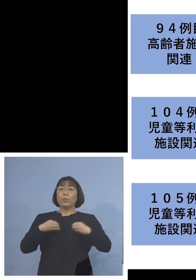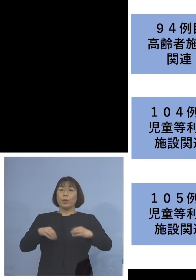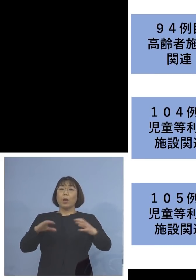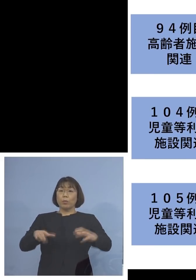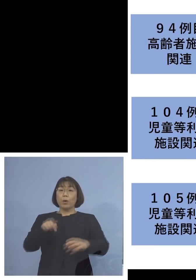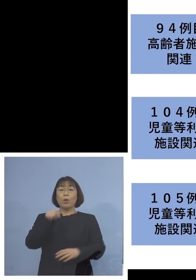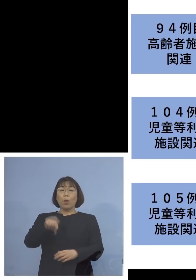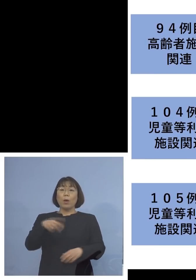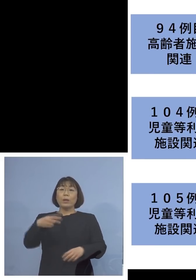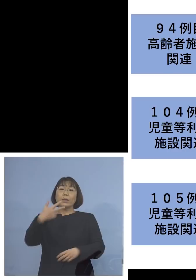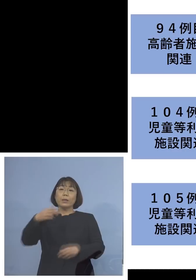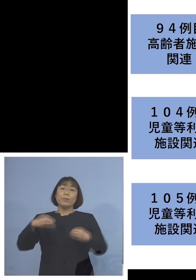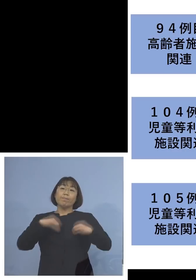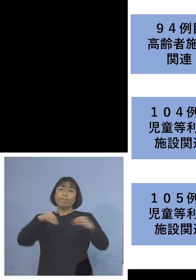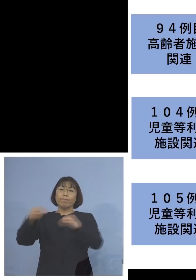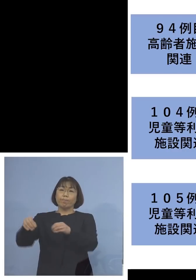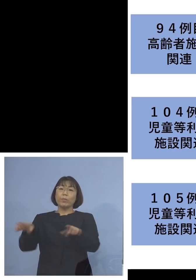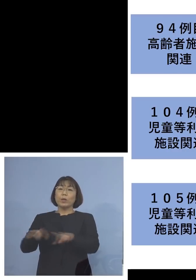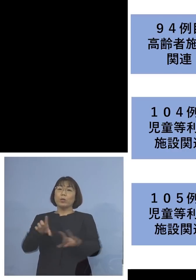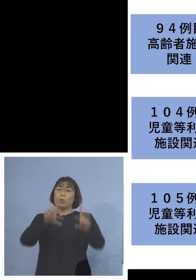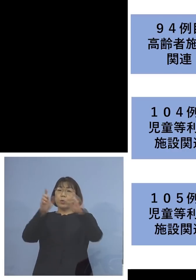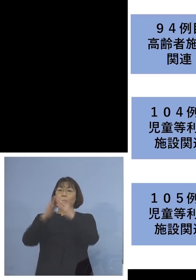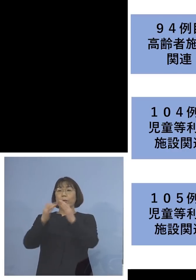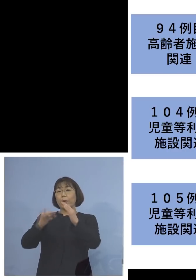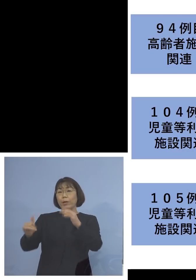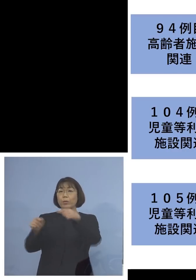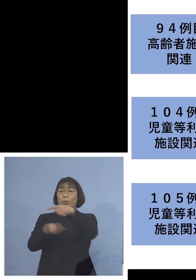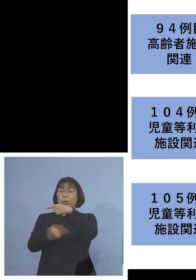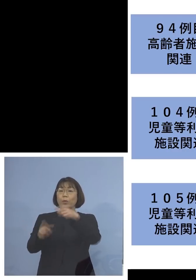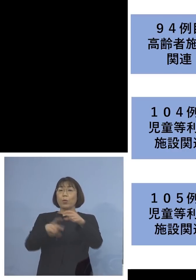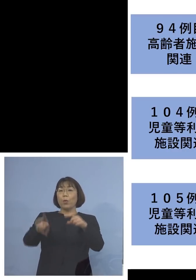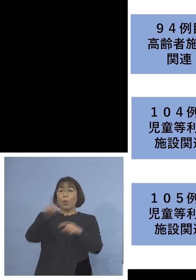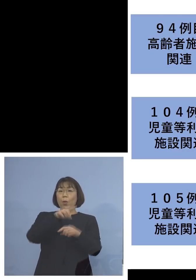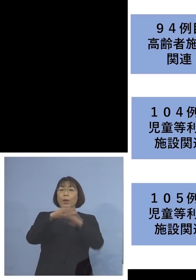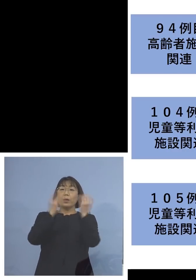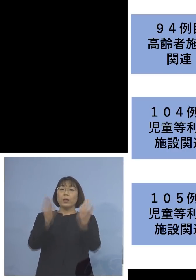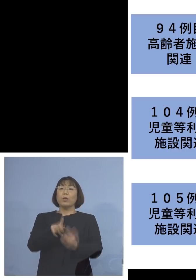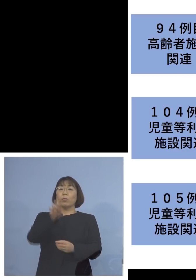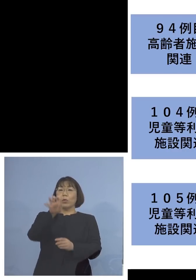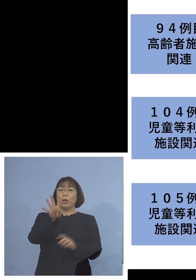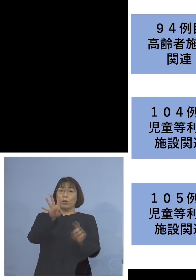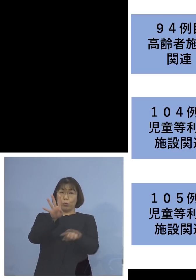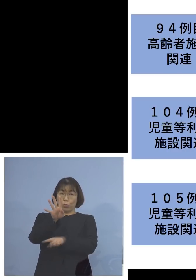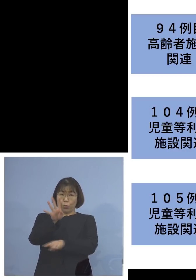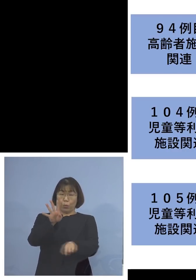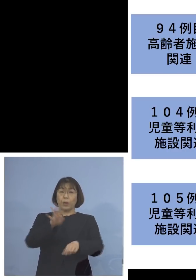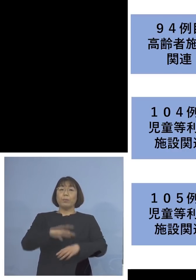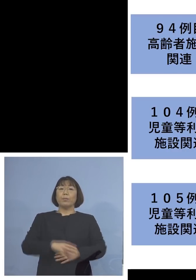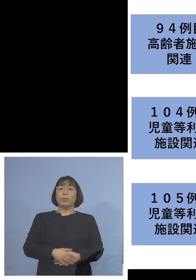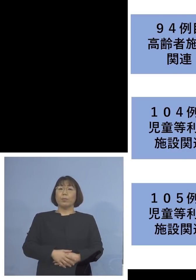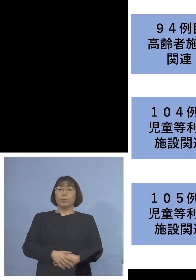二次感染、同居のご家族1名を加えて 14名の関連クラスターに